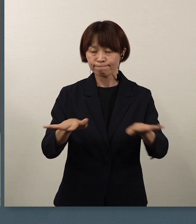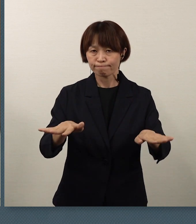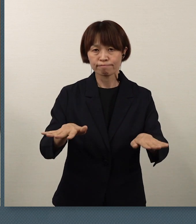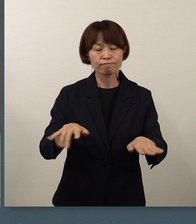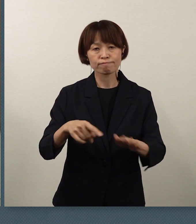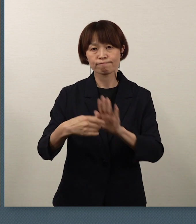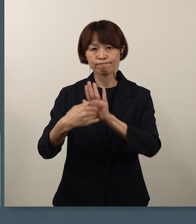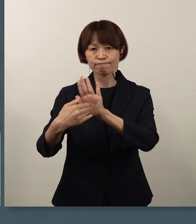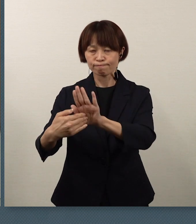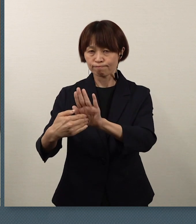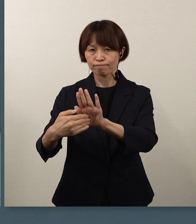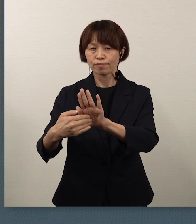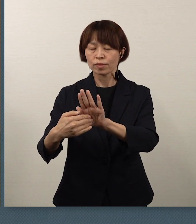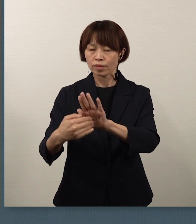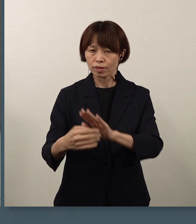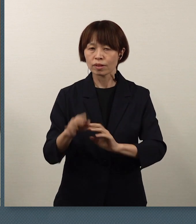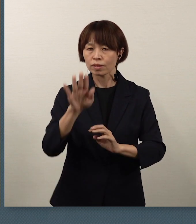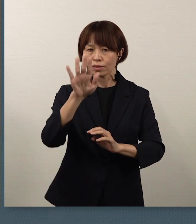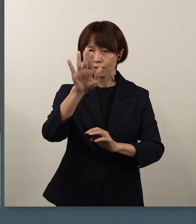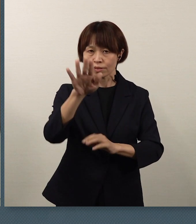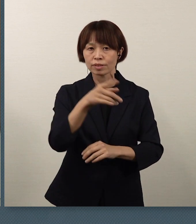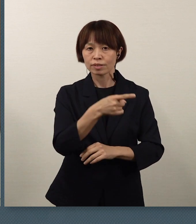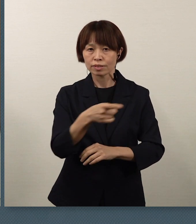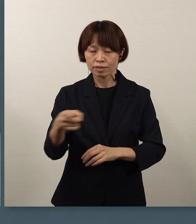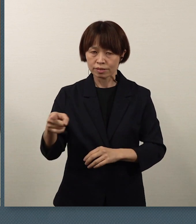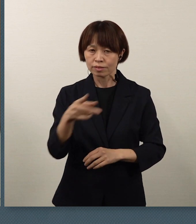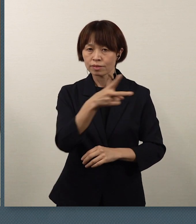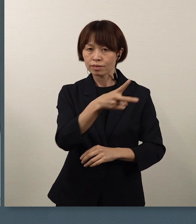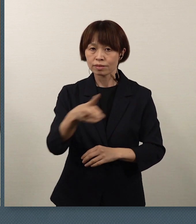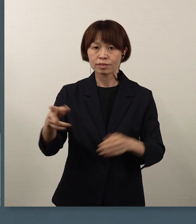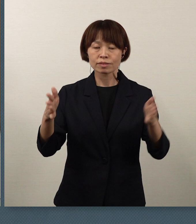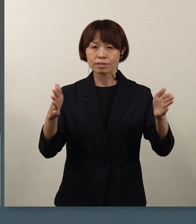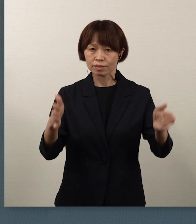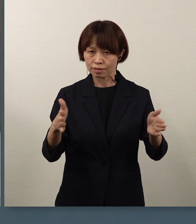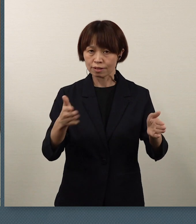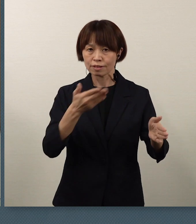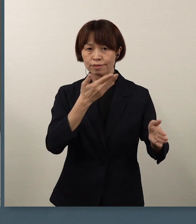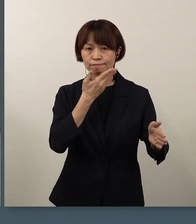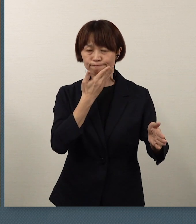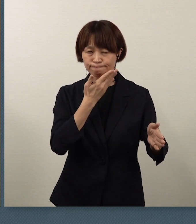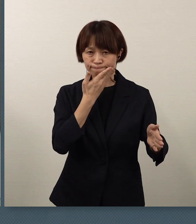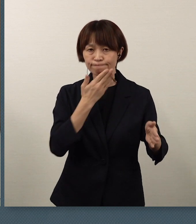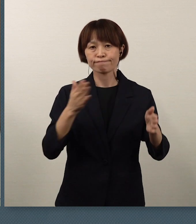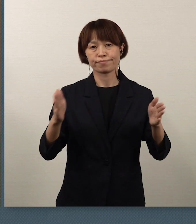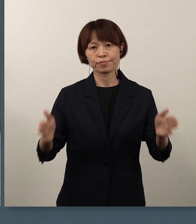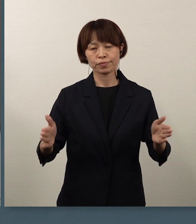ここ1週間、2週間が大変大切な時期です